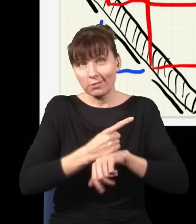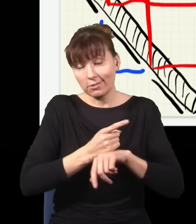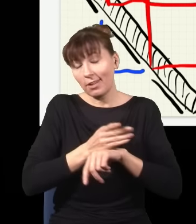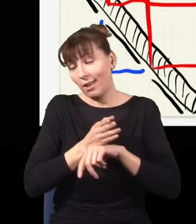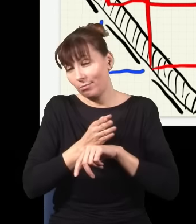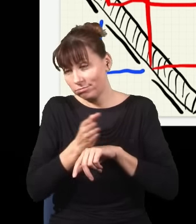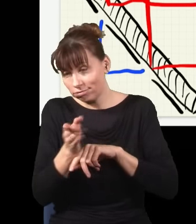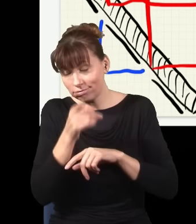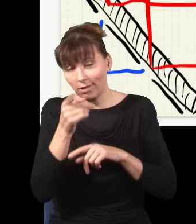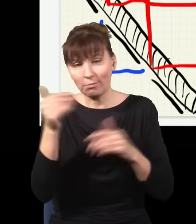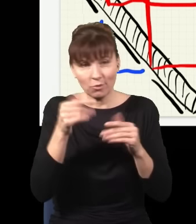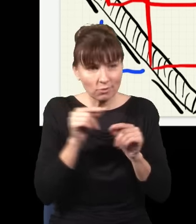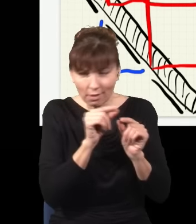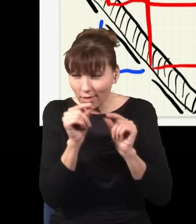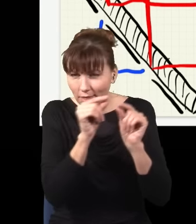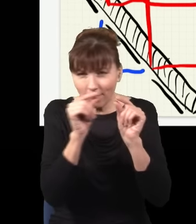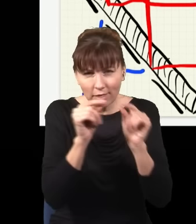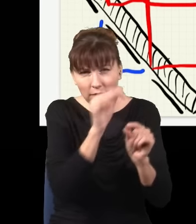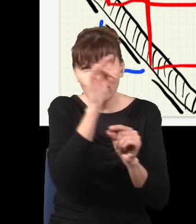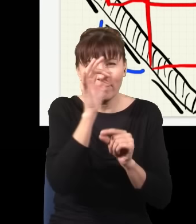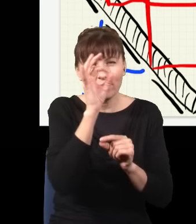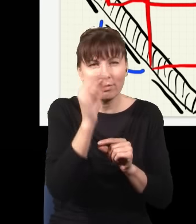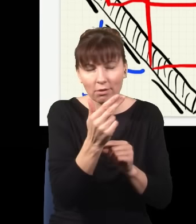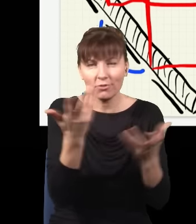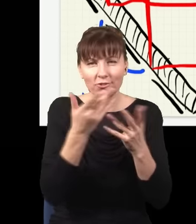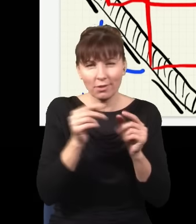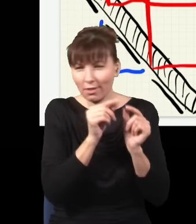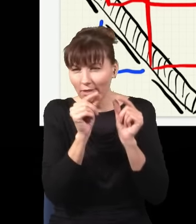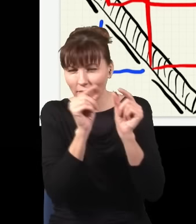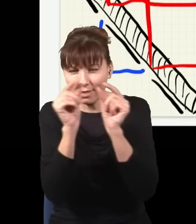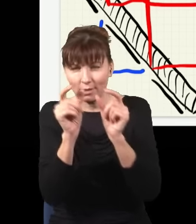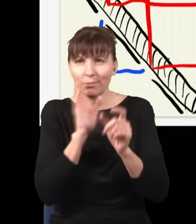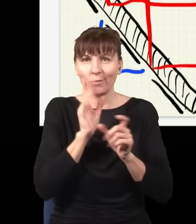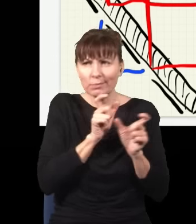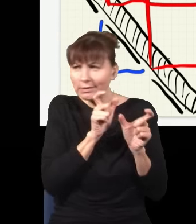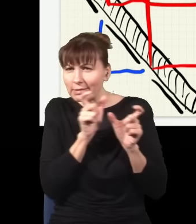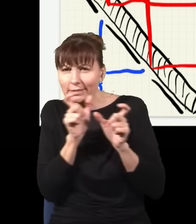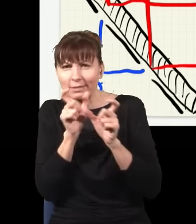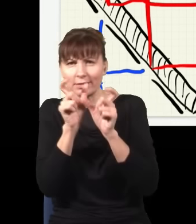i ta informacja gdzieś w kosmosie tkwi. Więc sam fakt, że ta informacja gdzieś w kosmosie tkwi, wystarcza już,